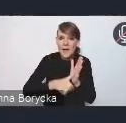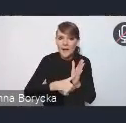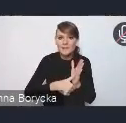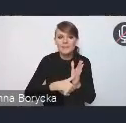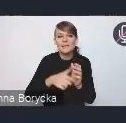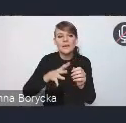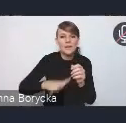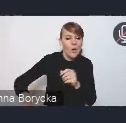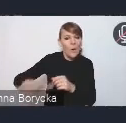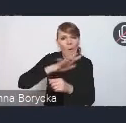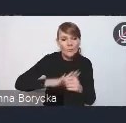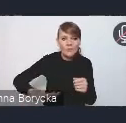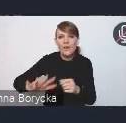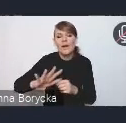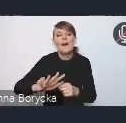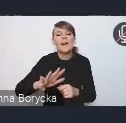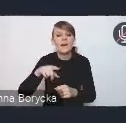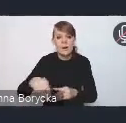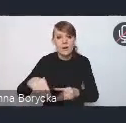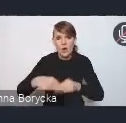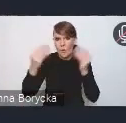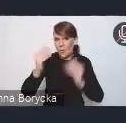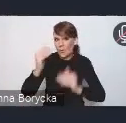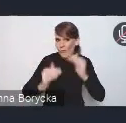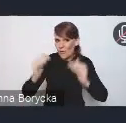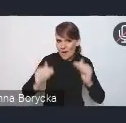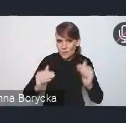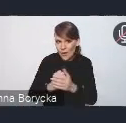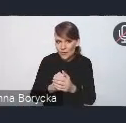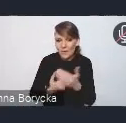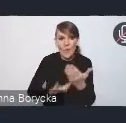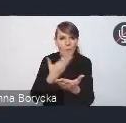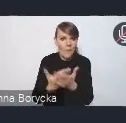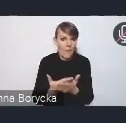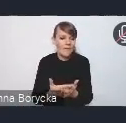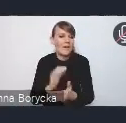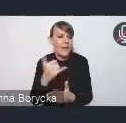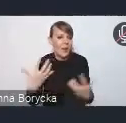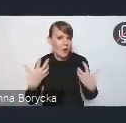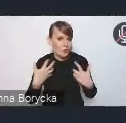aby mogły się rozwijać w sposób zrównoważony, oferując wysoką jakość życia swoim mieszkańcom.